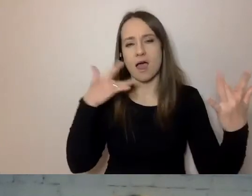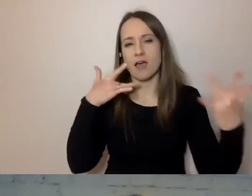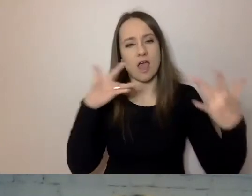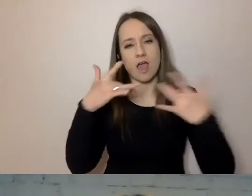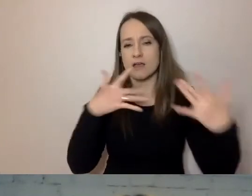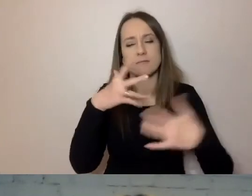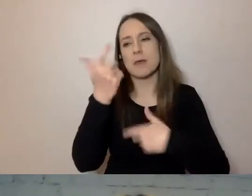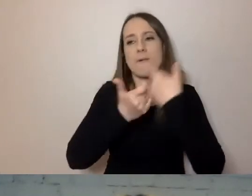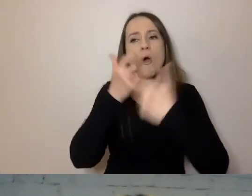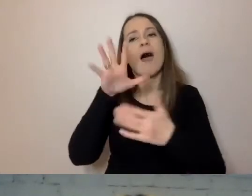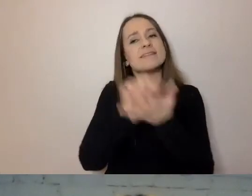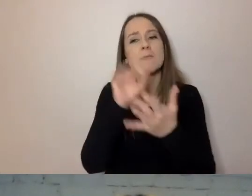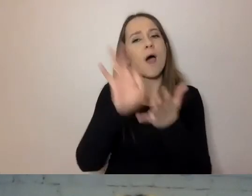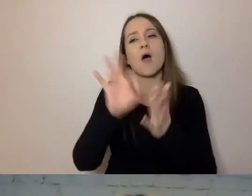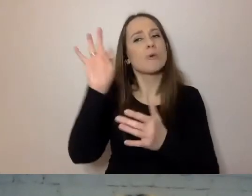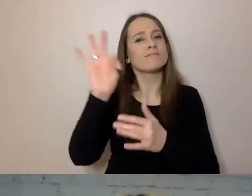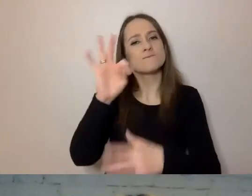Piszemy tylko to, co interesuje odbiorcę.